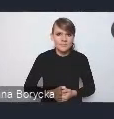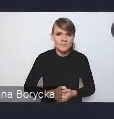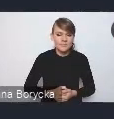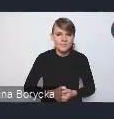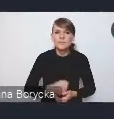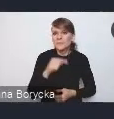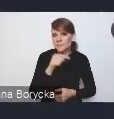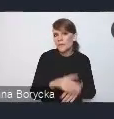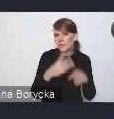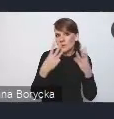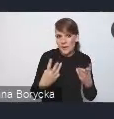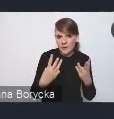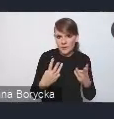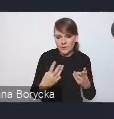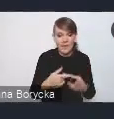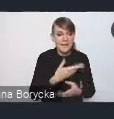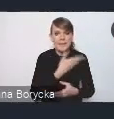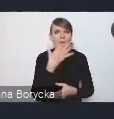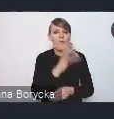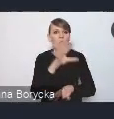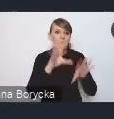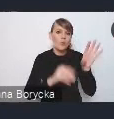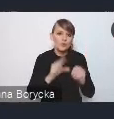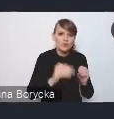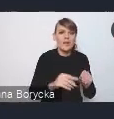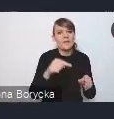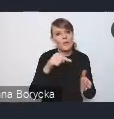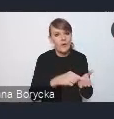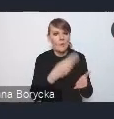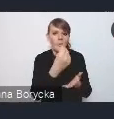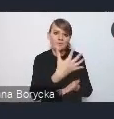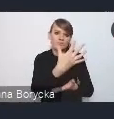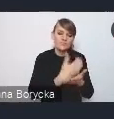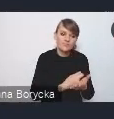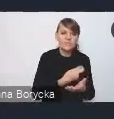z którego finansowane byłyby różne proponowane działania i rozwiązania.